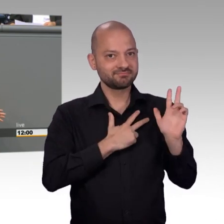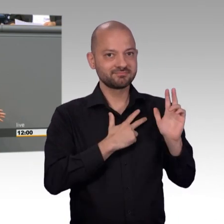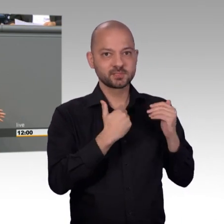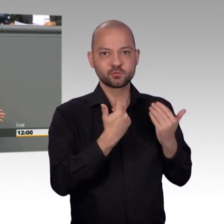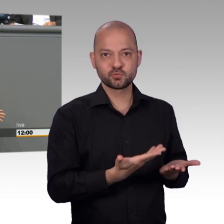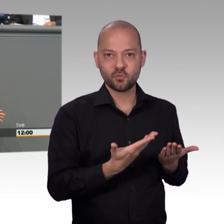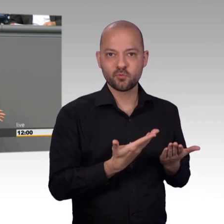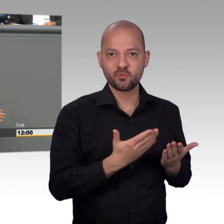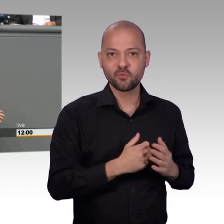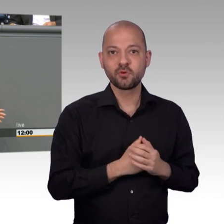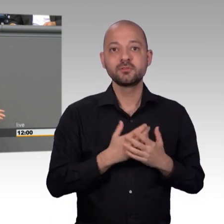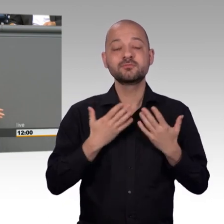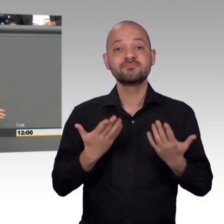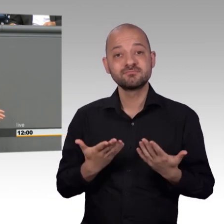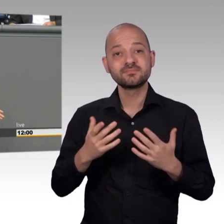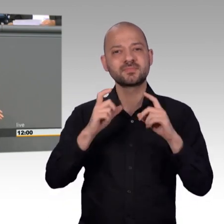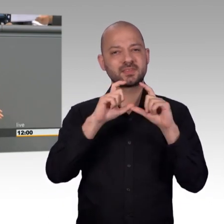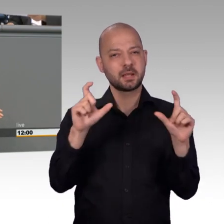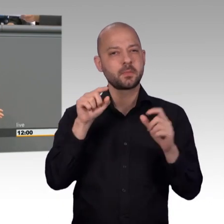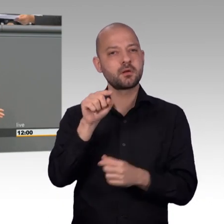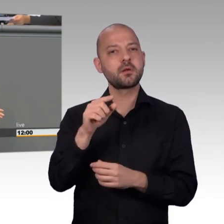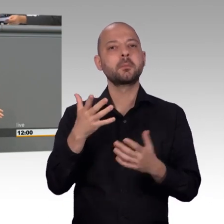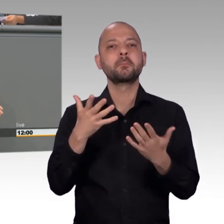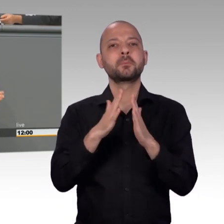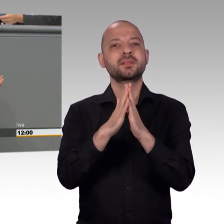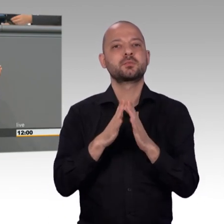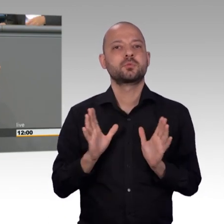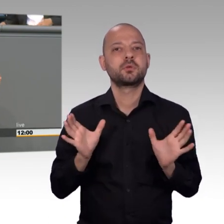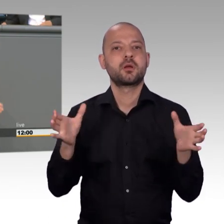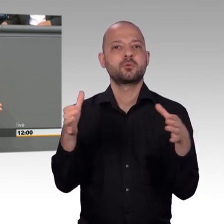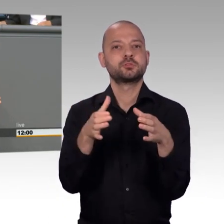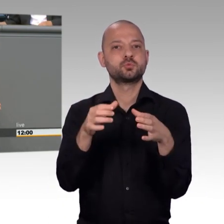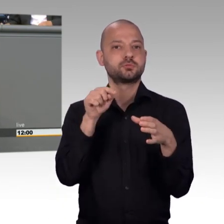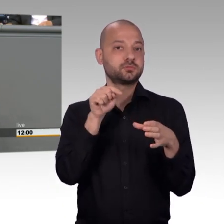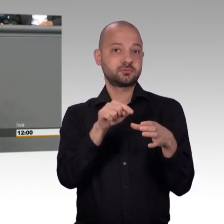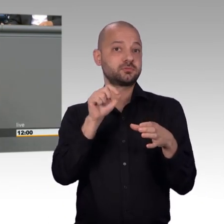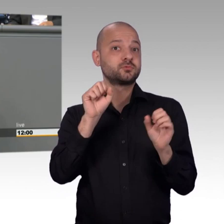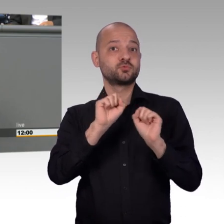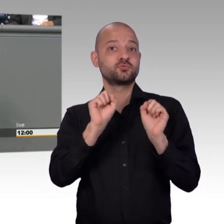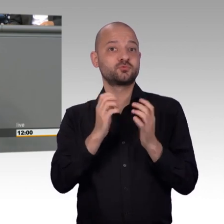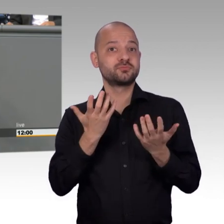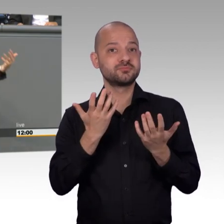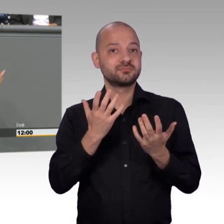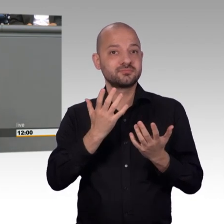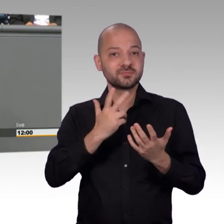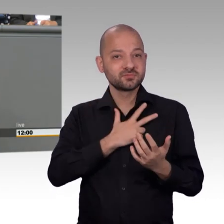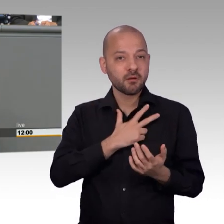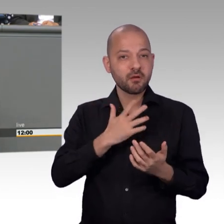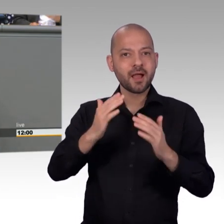starke Instrumente. Es ist eben kein schwacher Ausschuss, sondern es ist ein starker Ausschuss und das sollten wir hier im Parlament zur